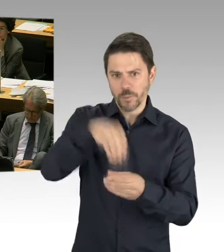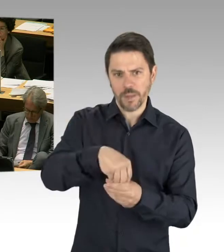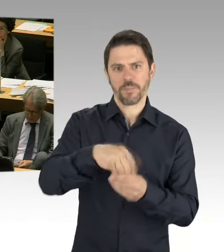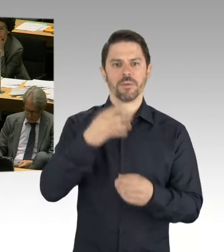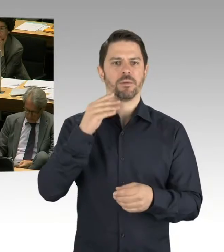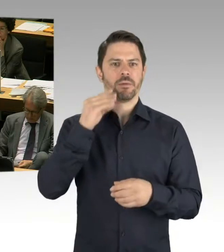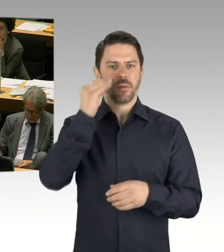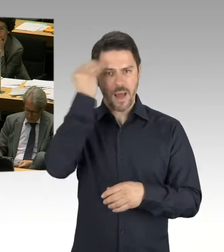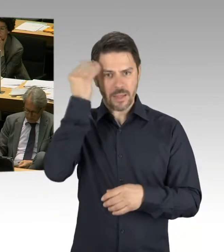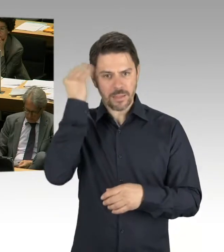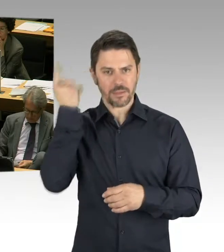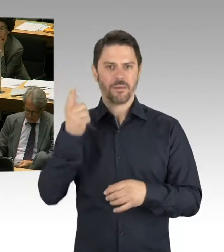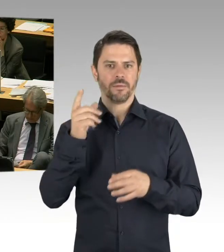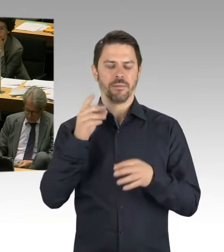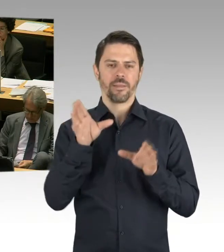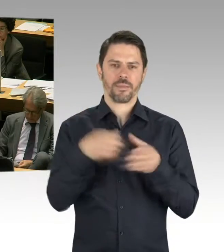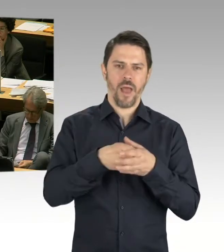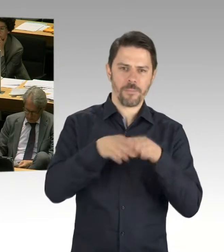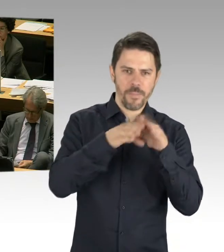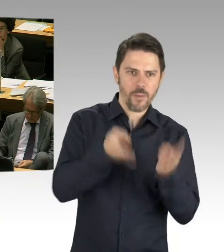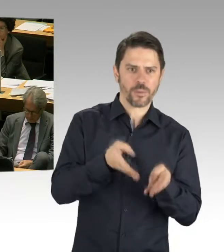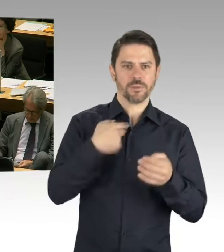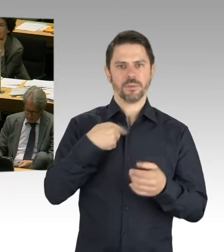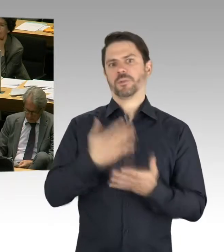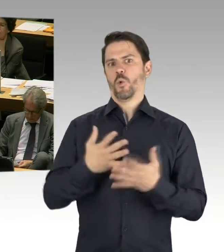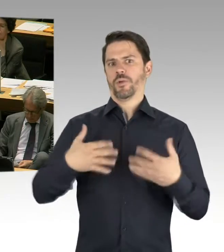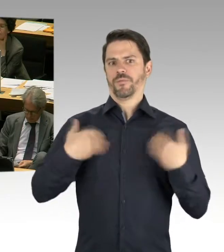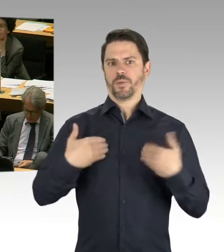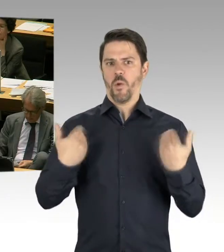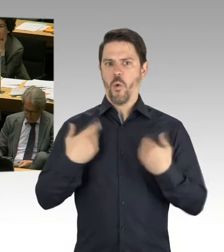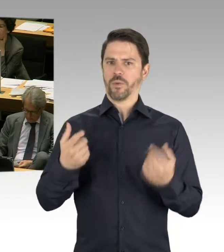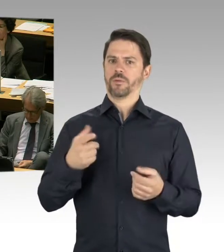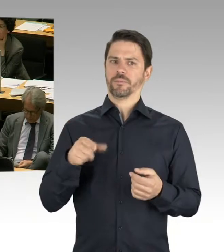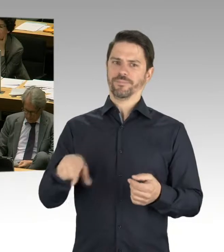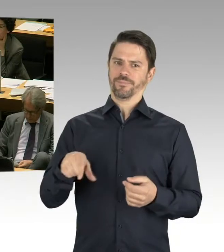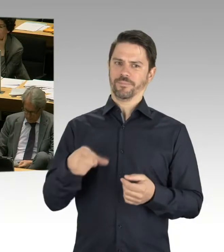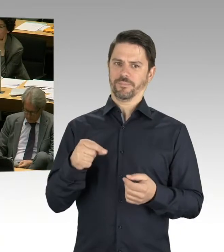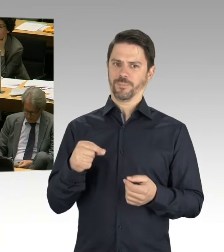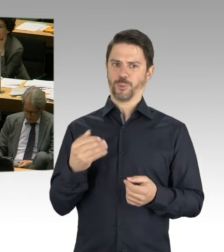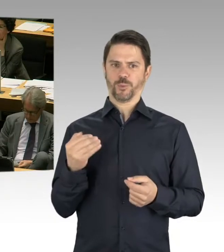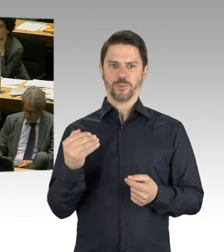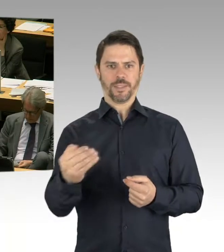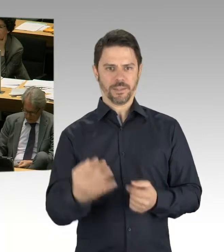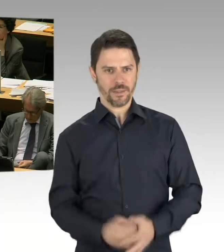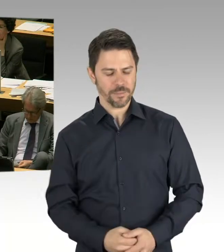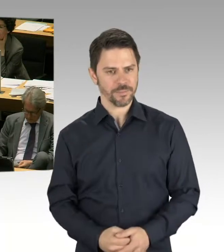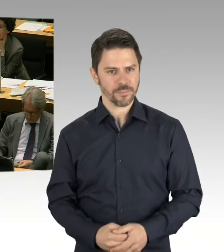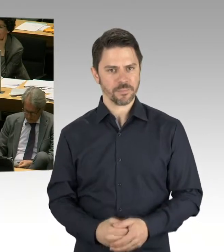die Wettbewerbsergebnisse, die ja die Punkte der Lern- und Teamhäuser insgesamt aufgegriffen hatten,